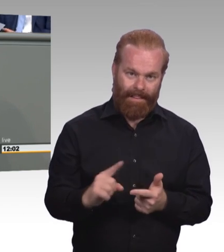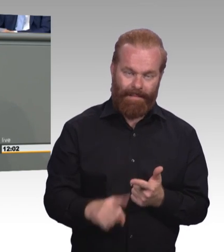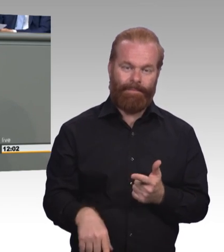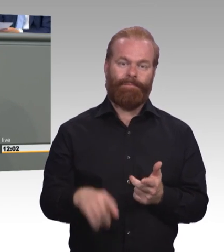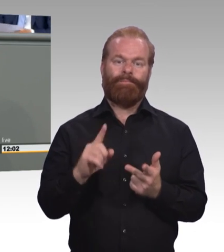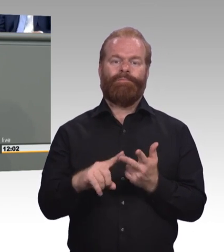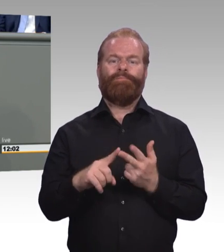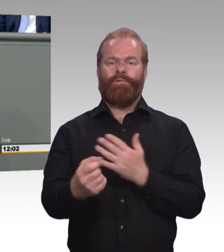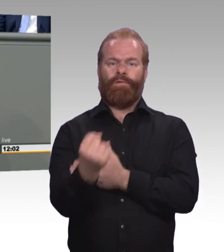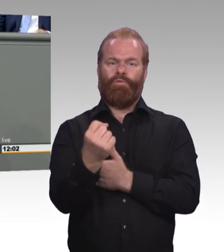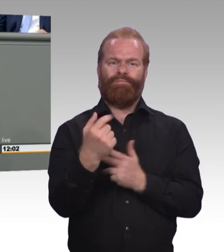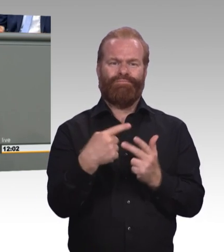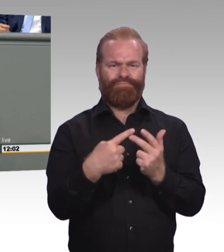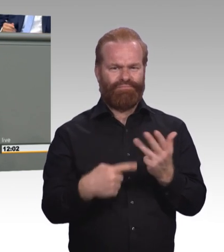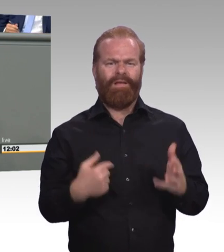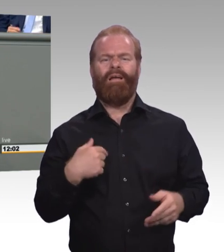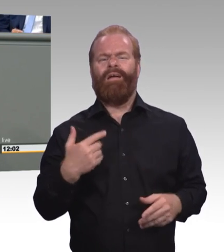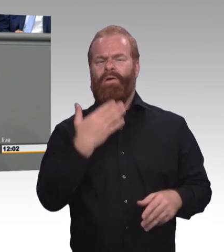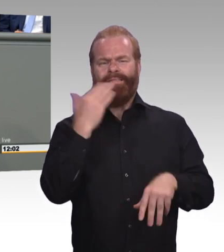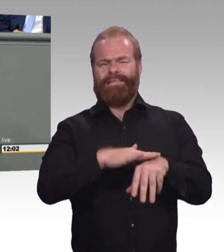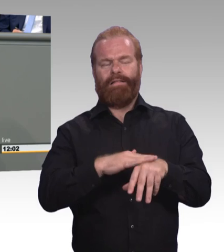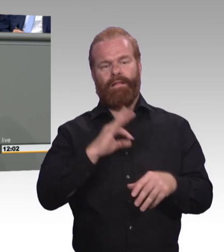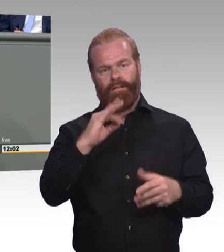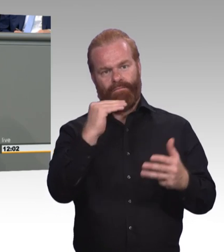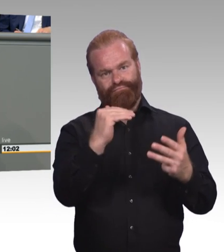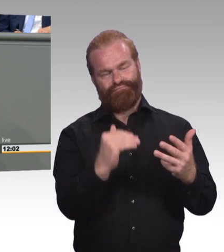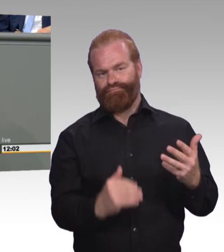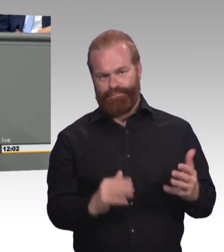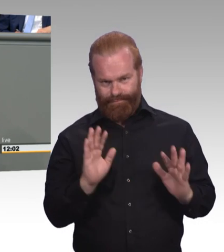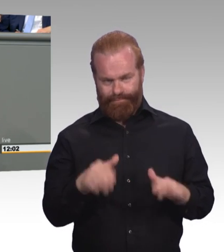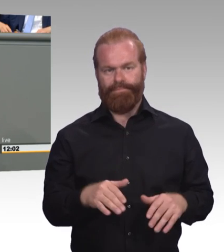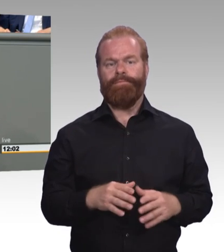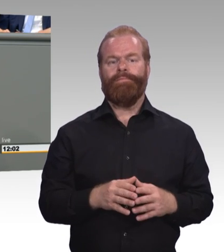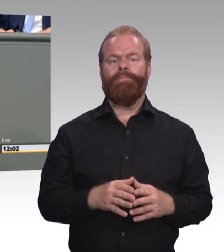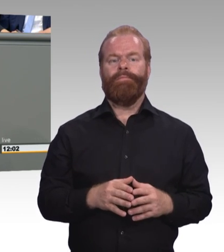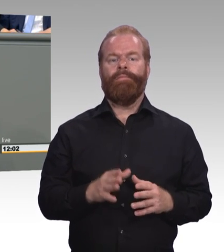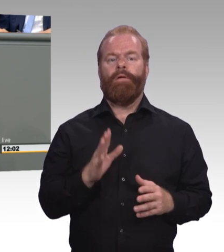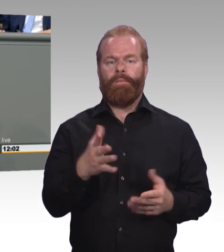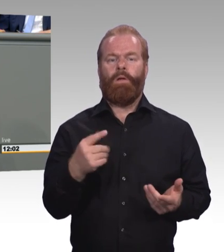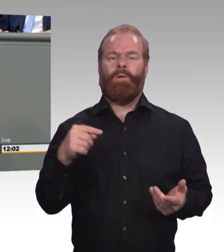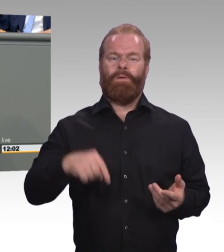in der Berufsbildung. Aber ich finde dem ist nicht so. Das stimmt ja leider nicht. Und das ist bedauerlich.